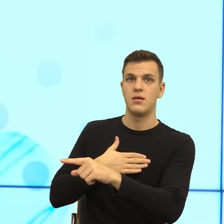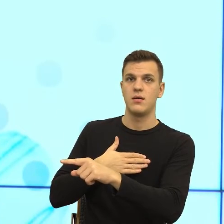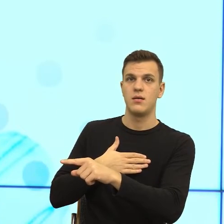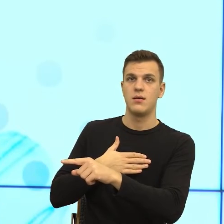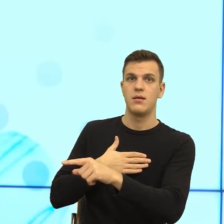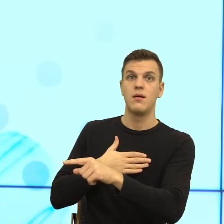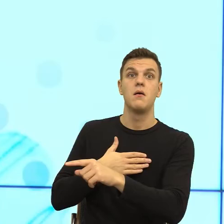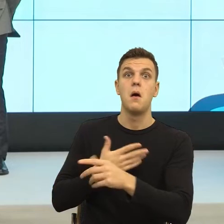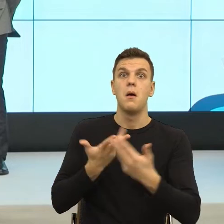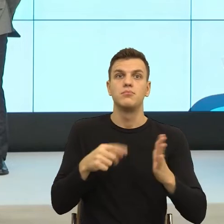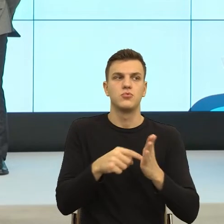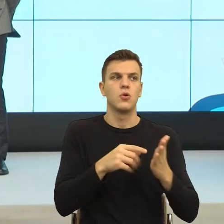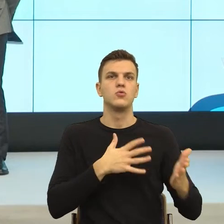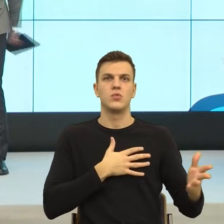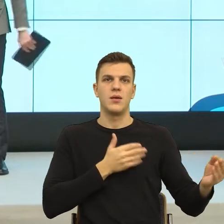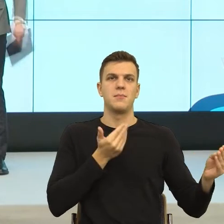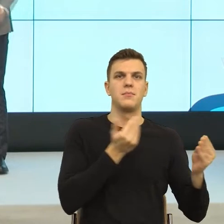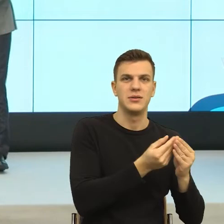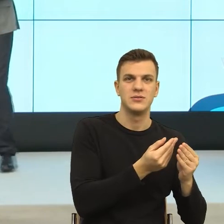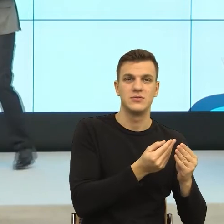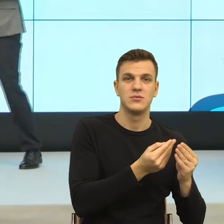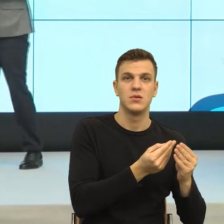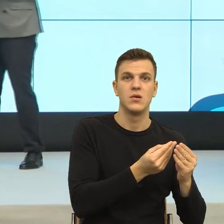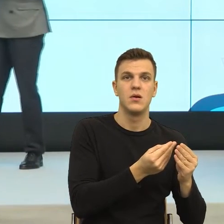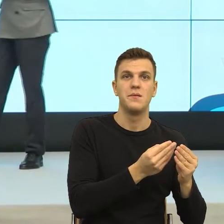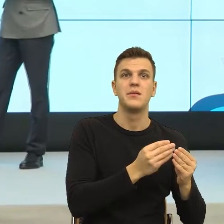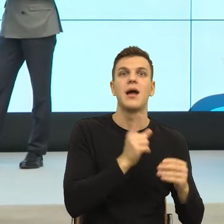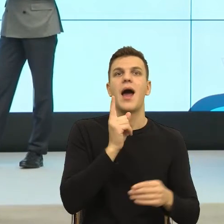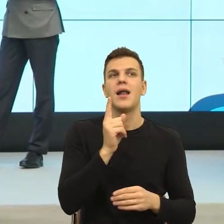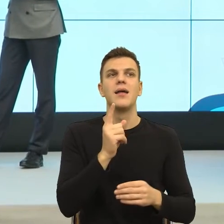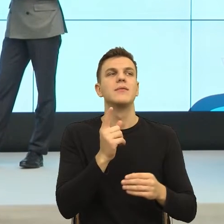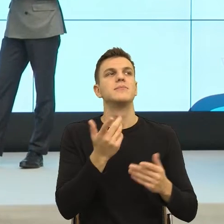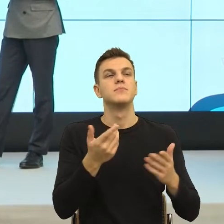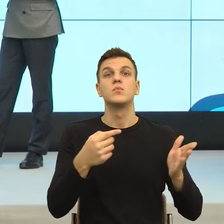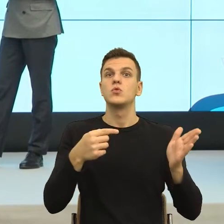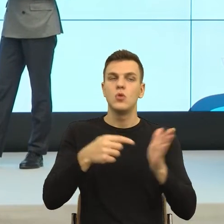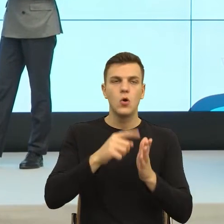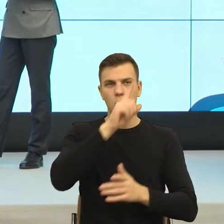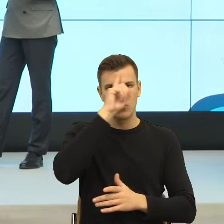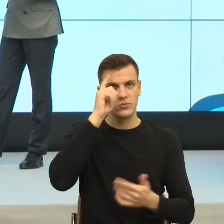Ale okazuje się, że zapotrzebowanie na tego typu komunikaty jest na tyle duże, że mimo, że wiemy, że to jest